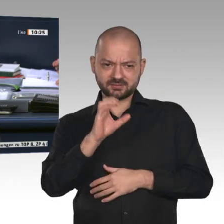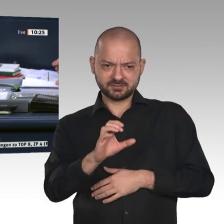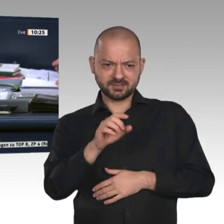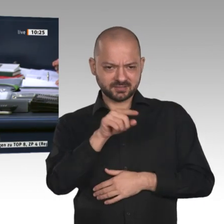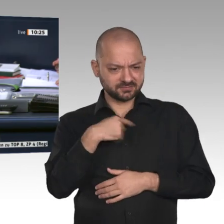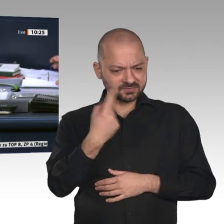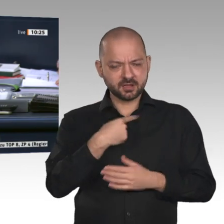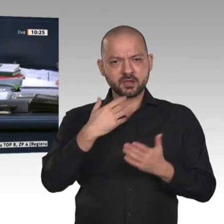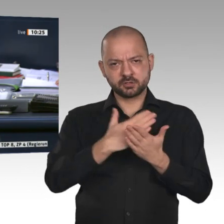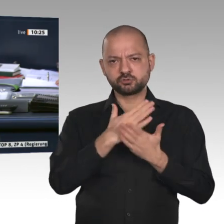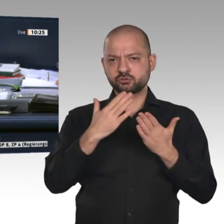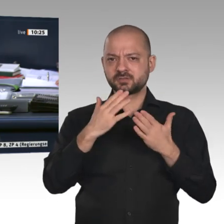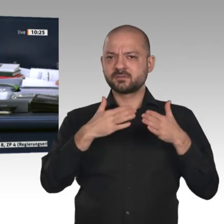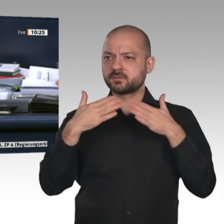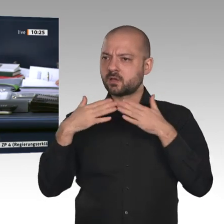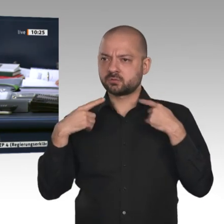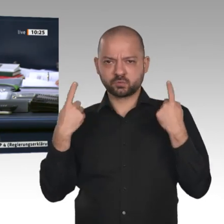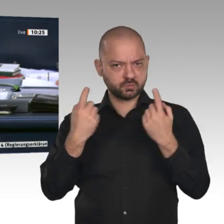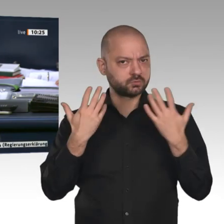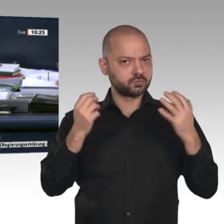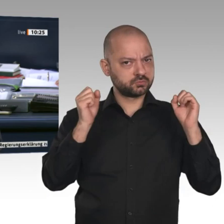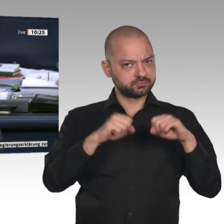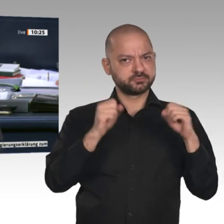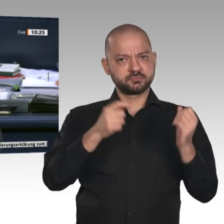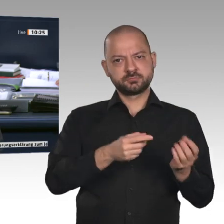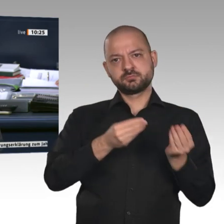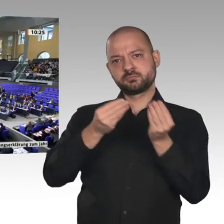an die in der Tagesordnung aufgeführten Ausschüsse vorgeschlagen. Gibt es weitere